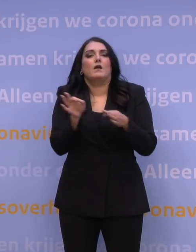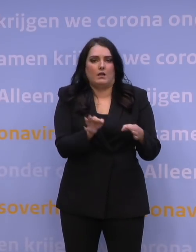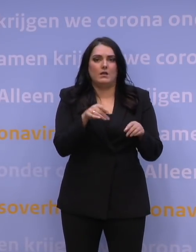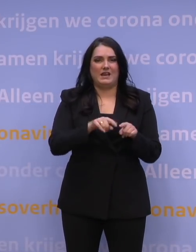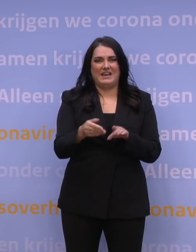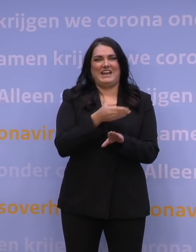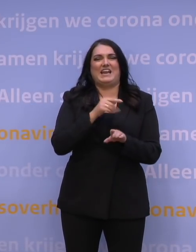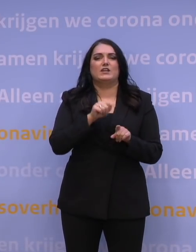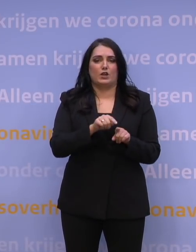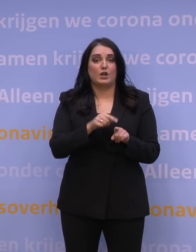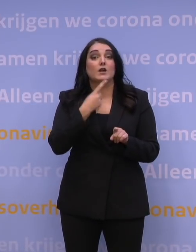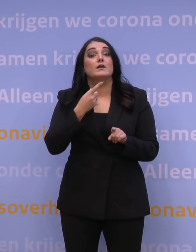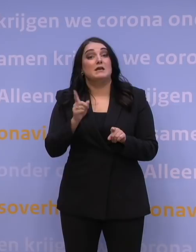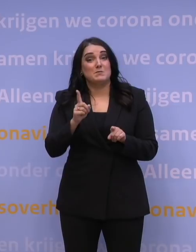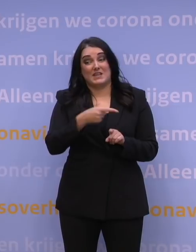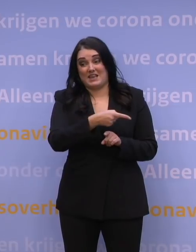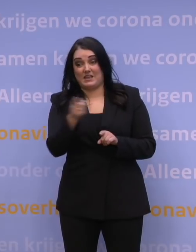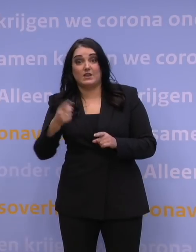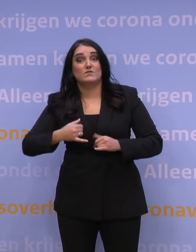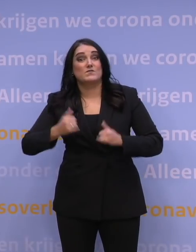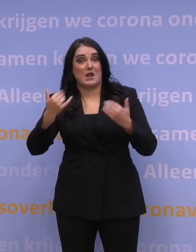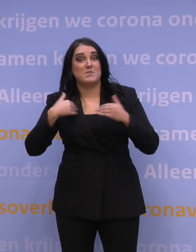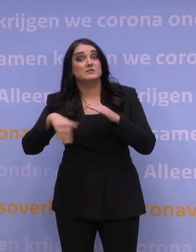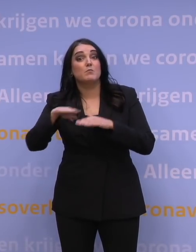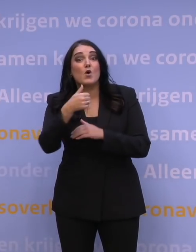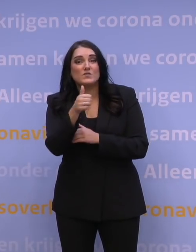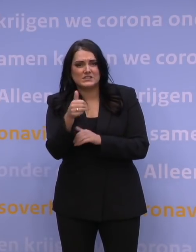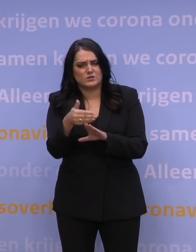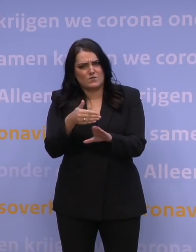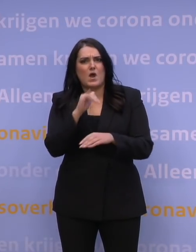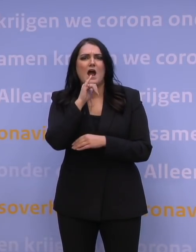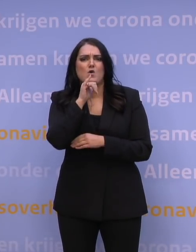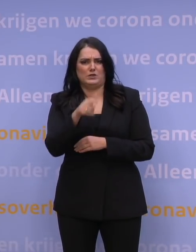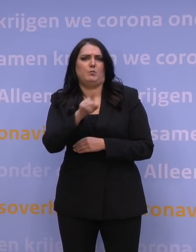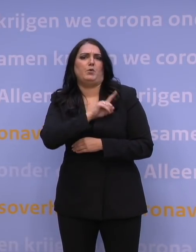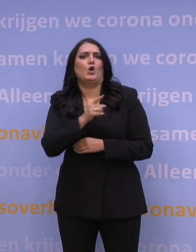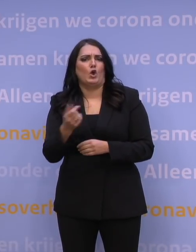Zo bieden we zoveel mogelijk 60-plussers de gelegenheid om nog voor de jaarwisseling aan de beurt te komen.